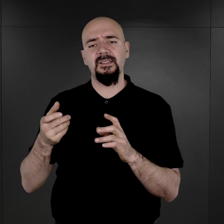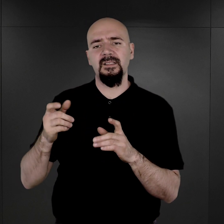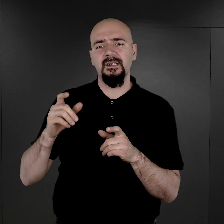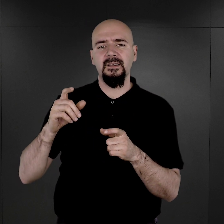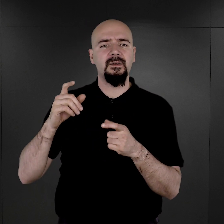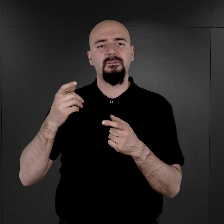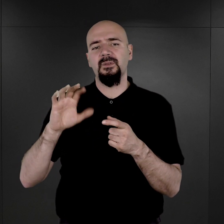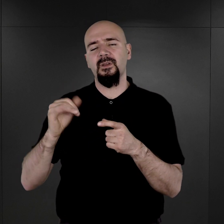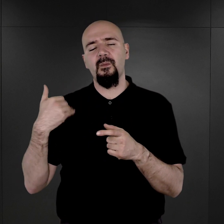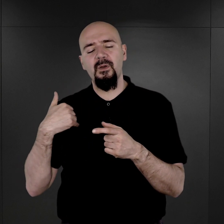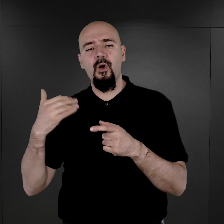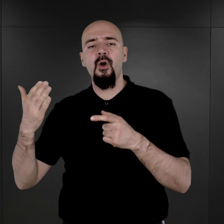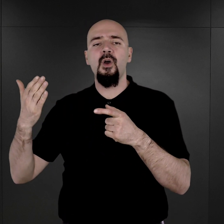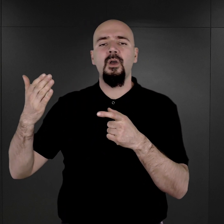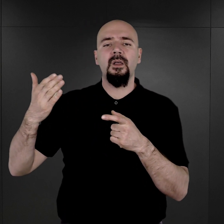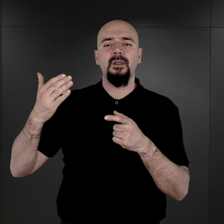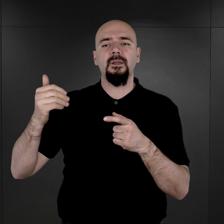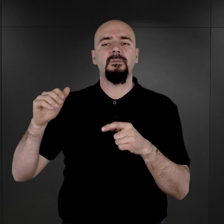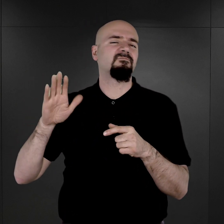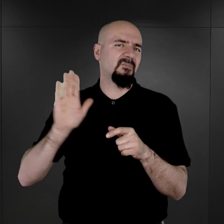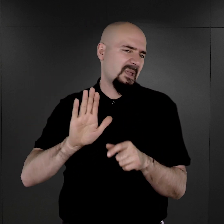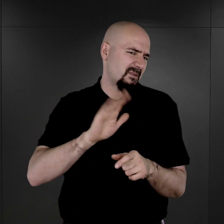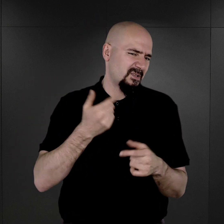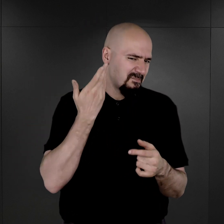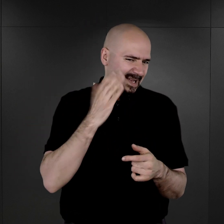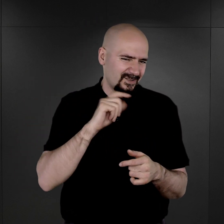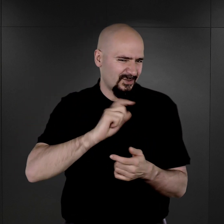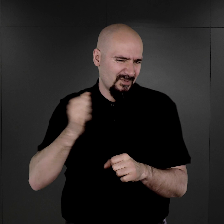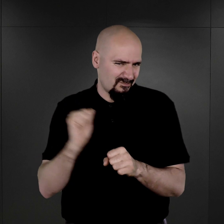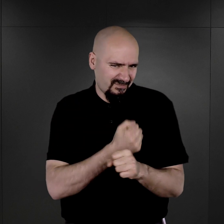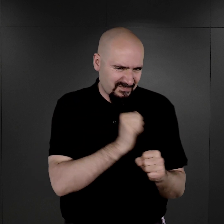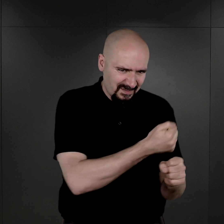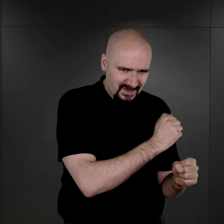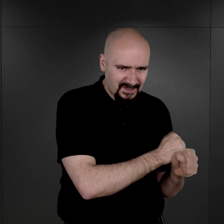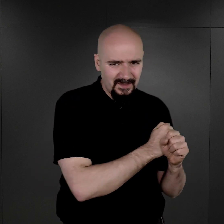że oni raczej mieli być bardzo szybko zlikwidowani. Bardzo szybko mieli już nie żyć.